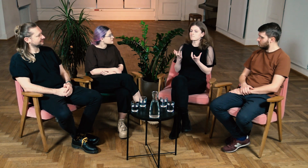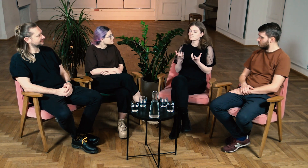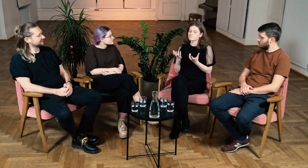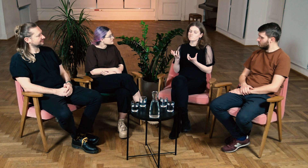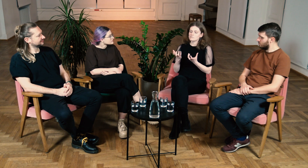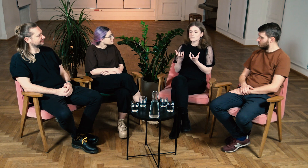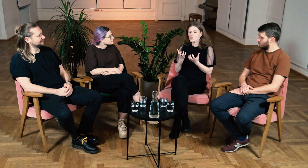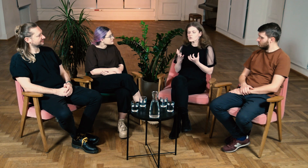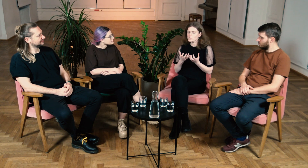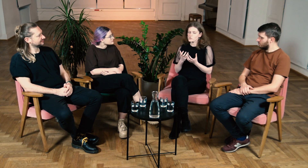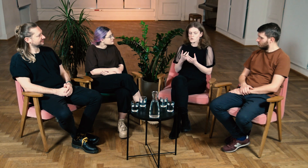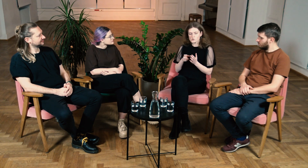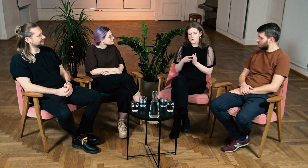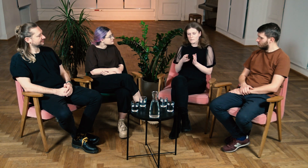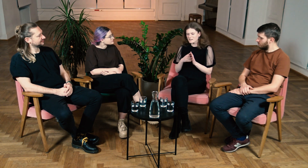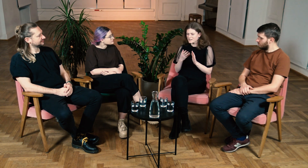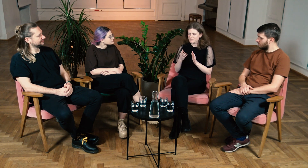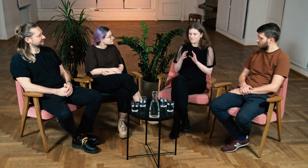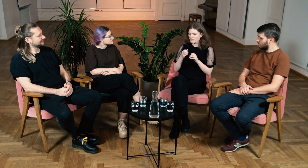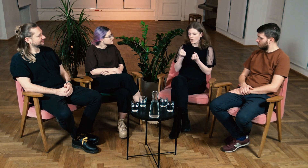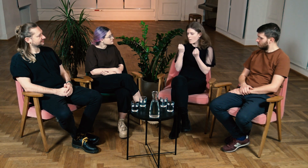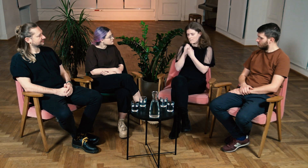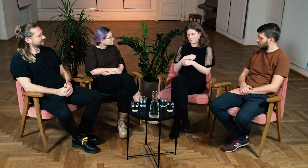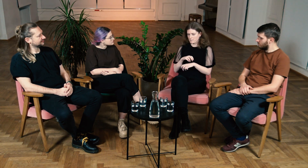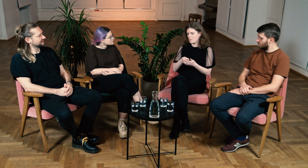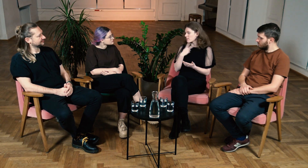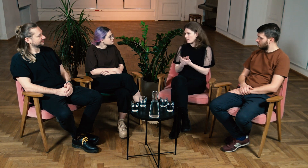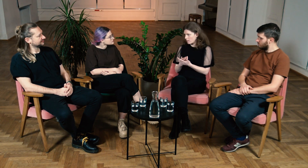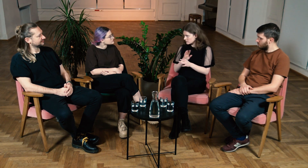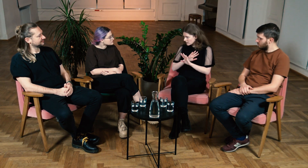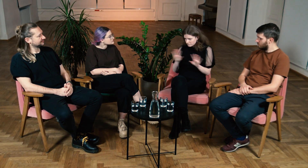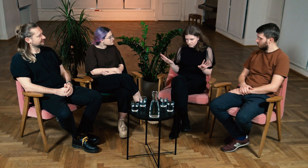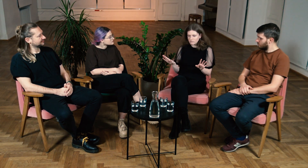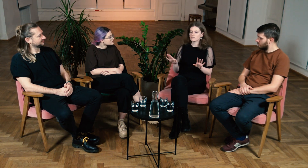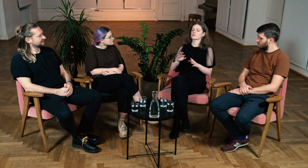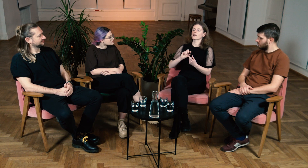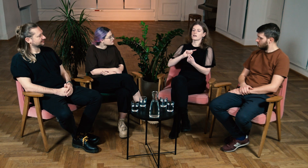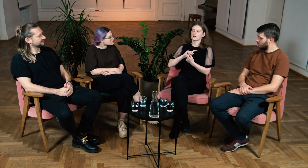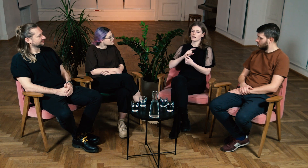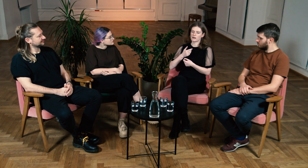Wahałam się i nie miałam siły na podjęcie takiego tematu.